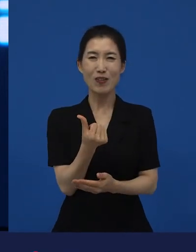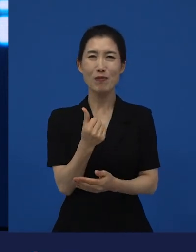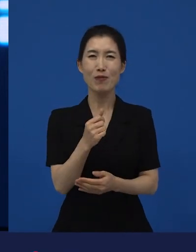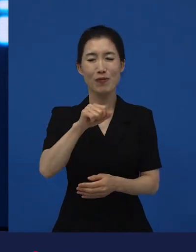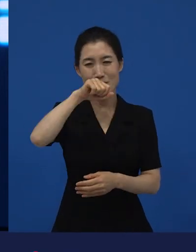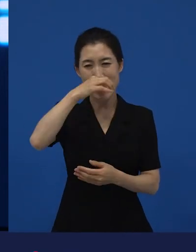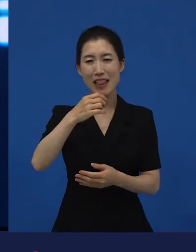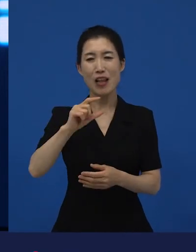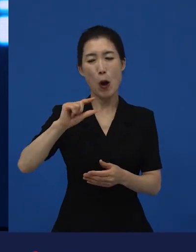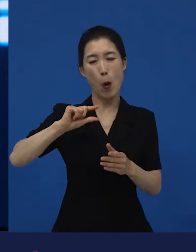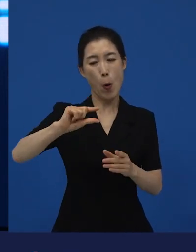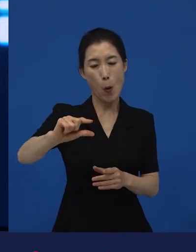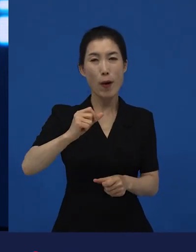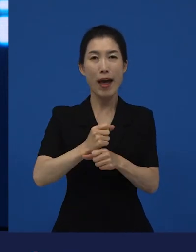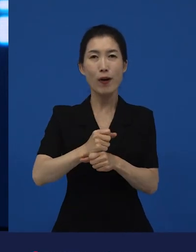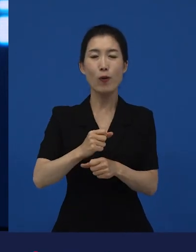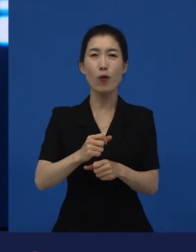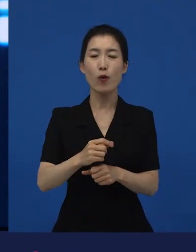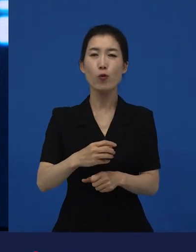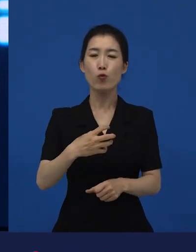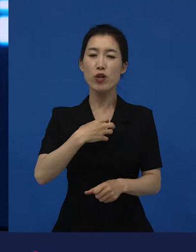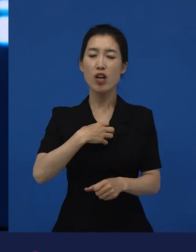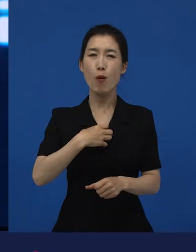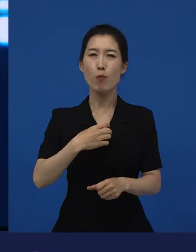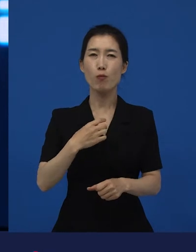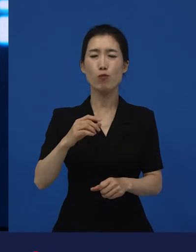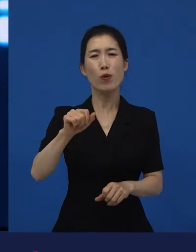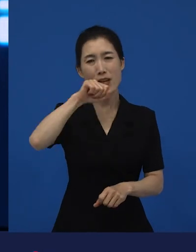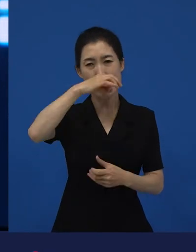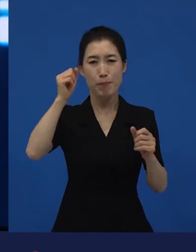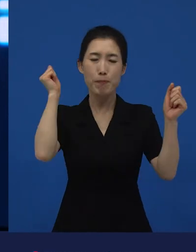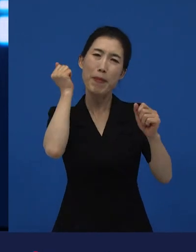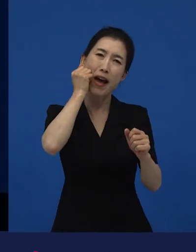왜냐하면 위험부담을 최소화하면서 하고 싶은 이야기들이 있는 거죠.